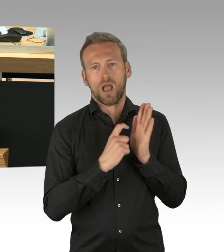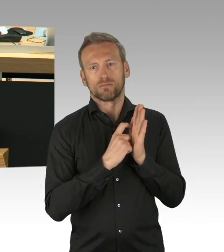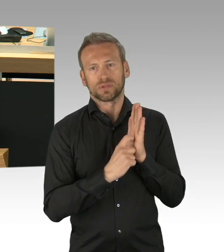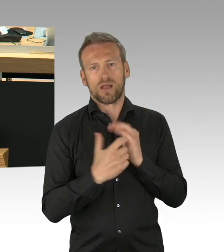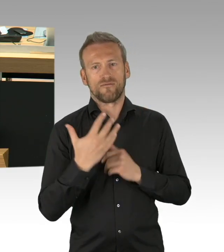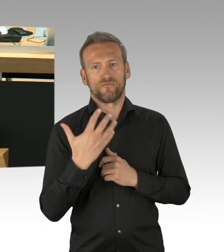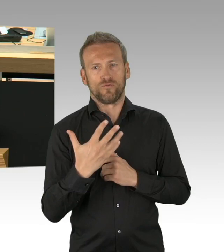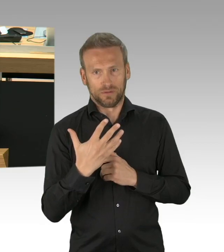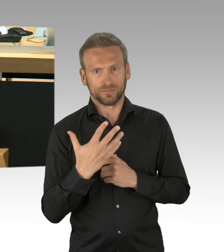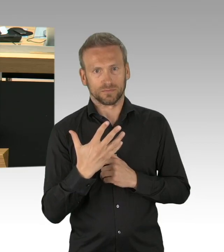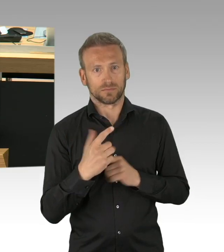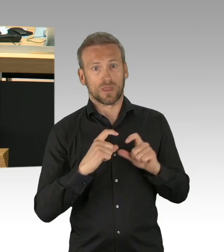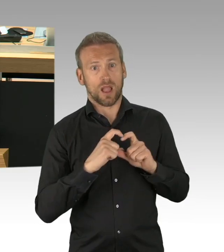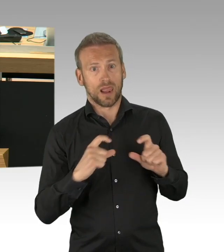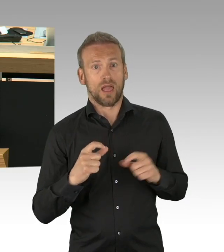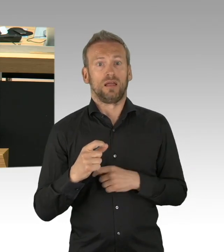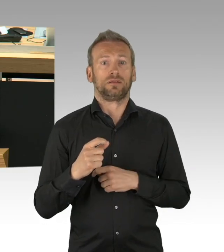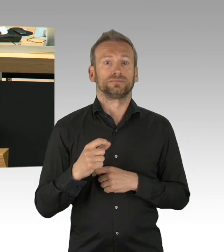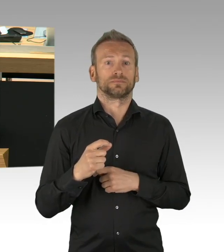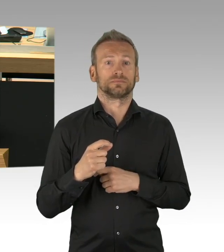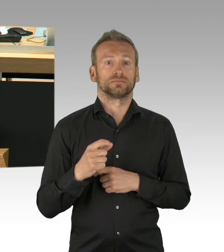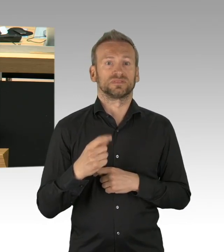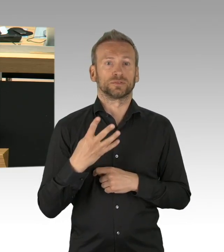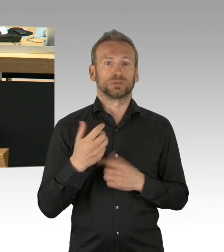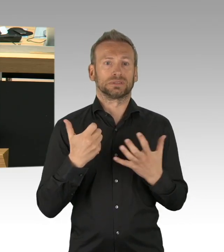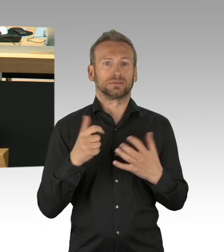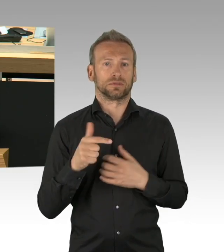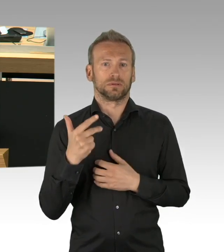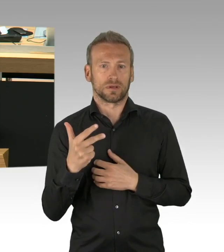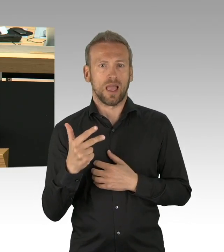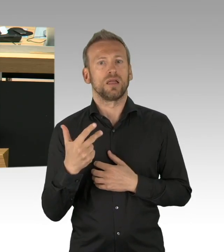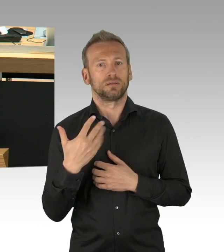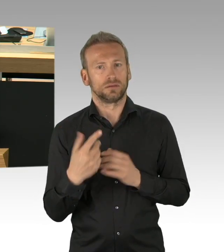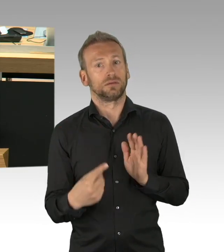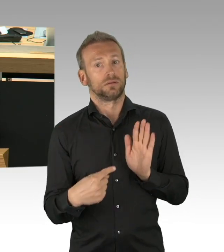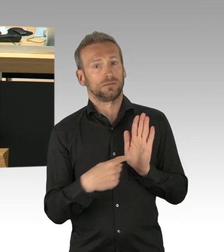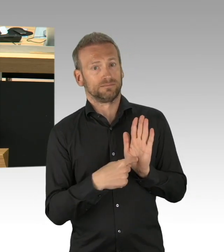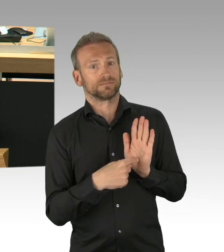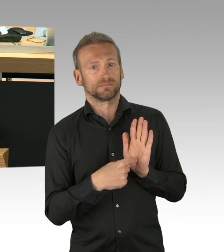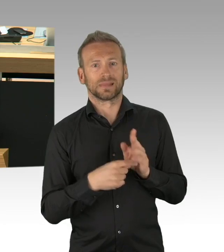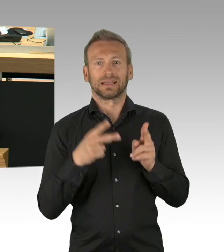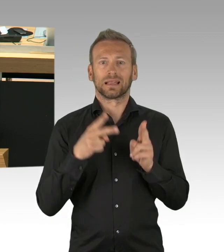ohne, dass die Parlamente einbezogen werden sollten. Darüber hinaus, liebe Kolleginnen und Kollegen (Beifall)